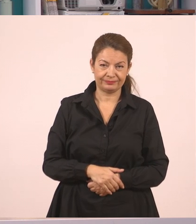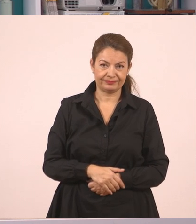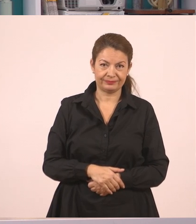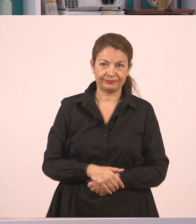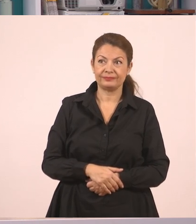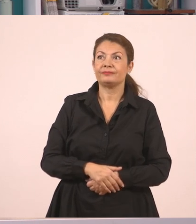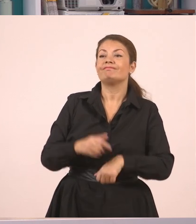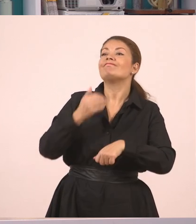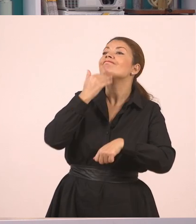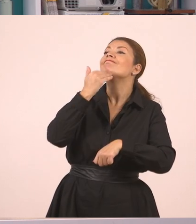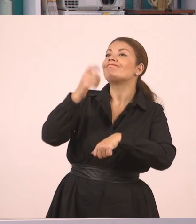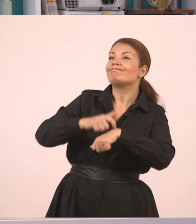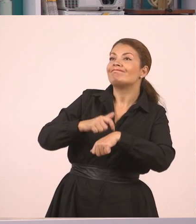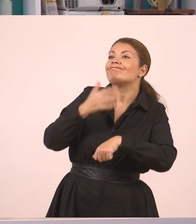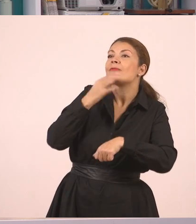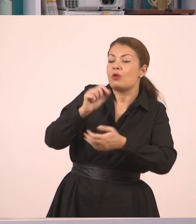Για ποιον λόγο; "Γιατί γράφω".